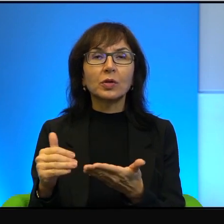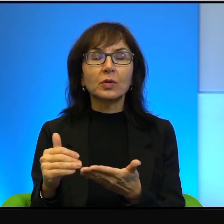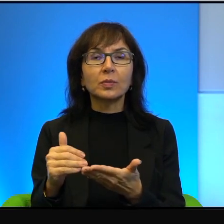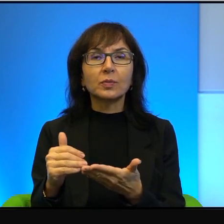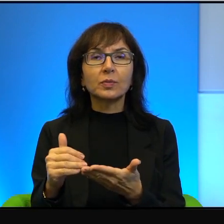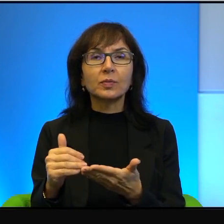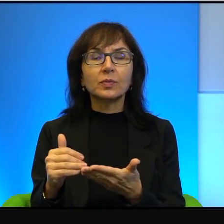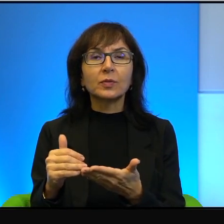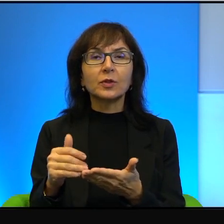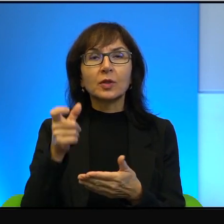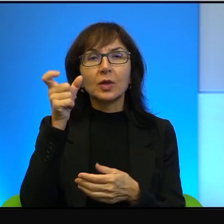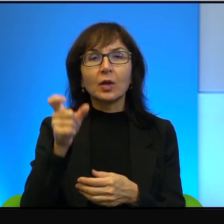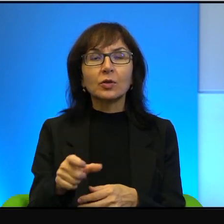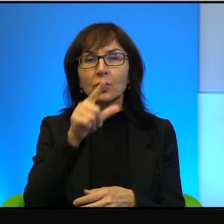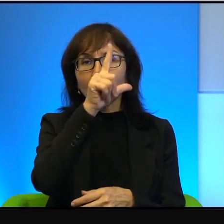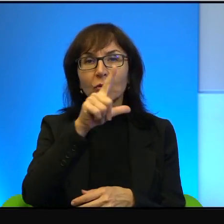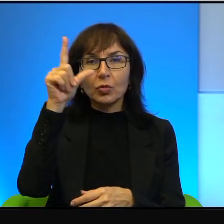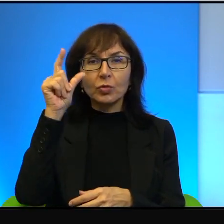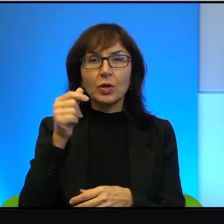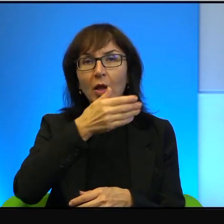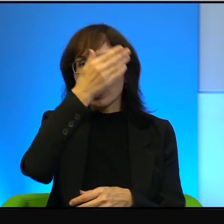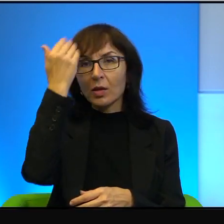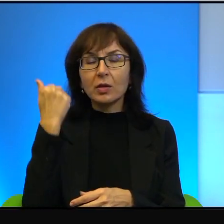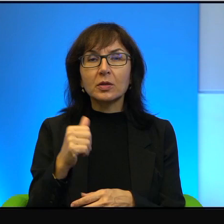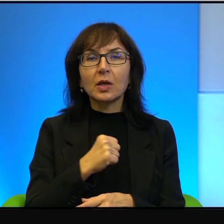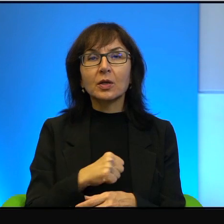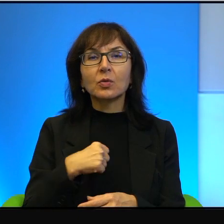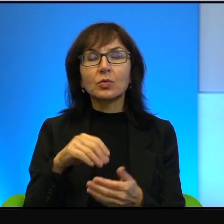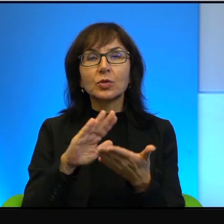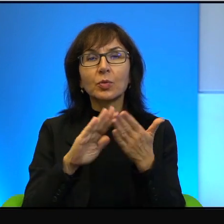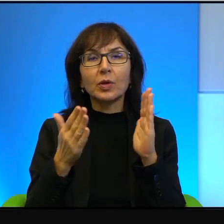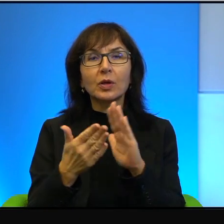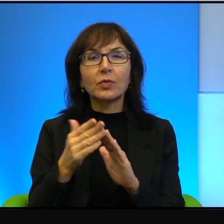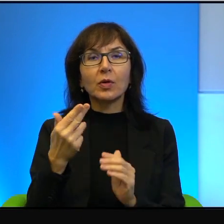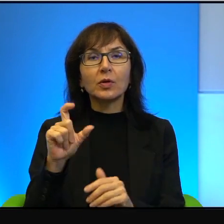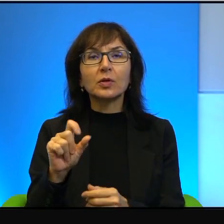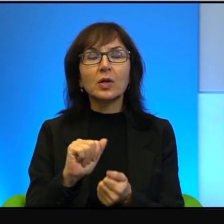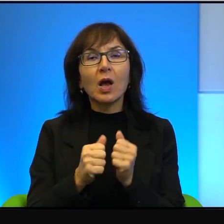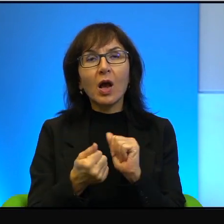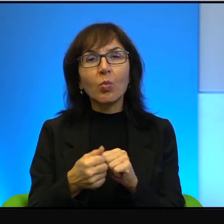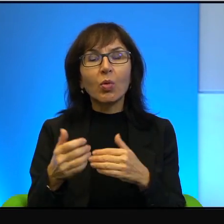Bo ci ludzie nie znają się, jak powiedziałem nic albo prawie nic o sobie nie wiedzą.